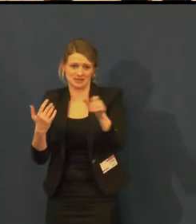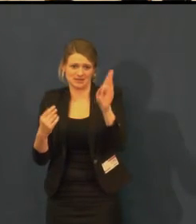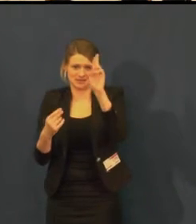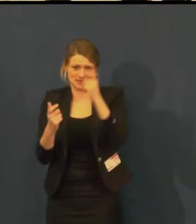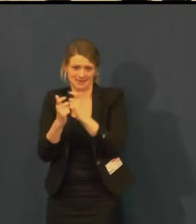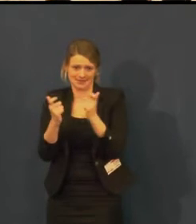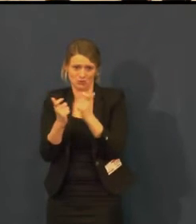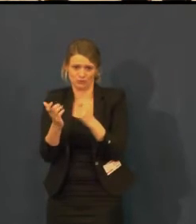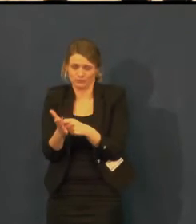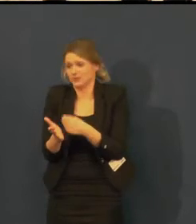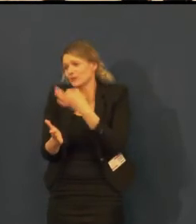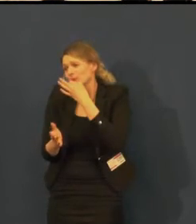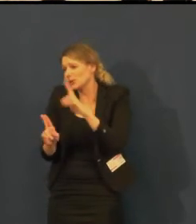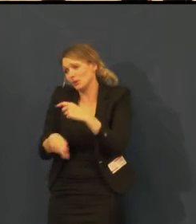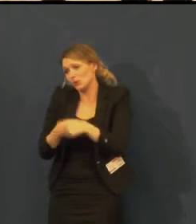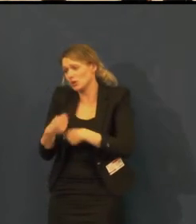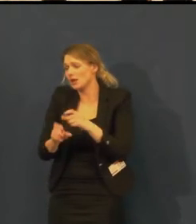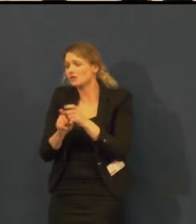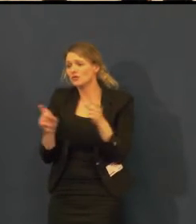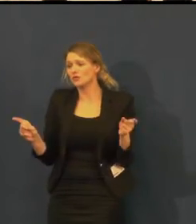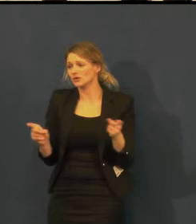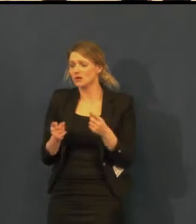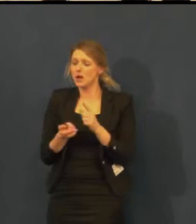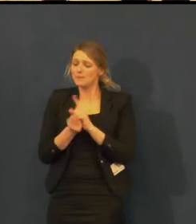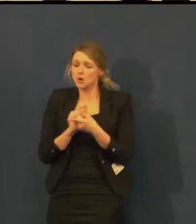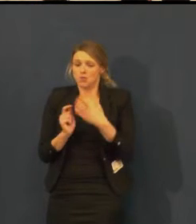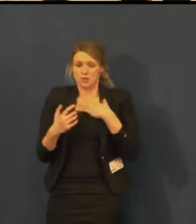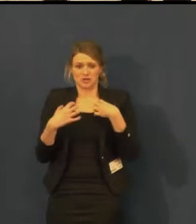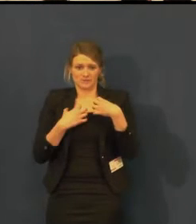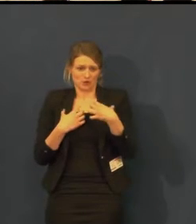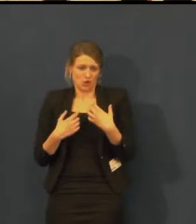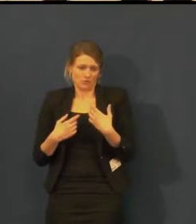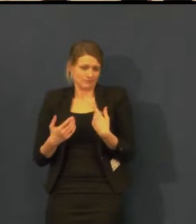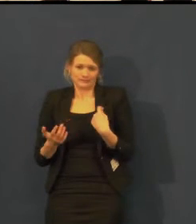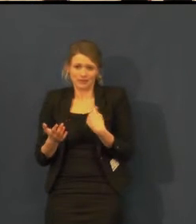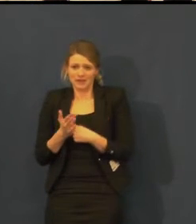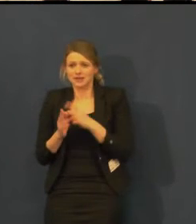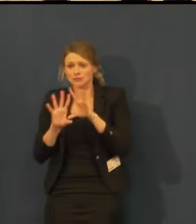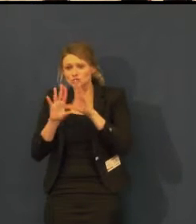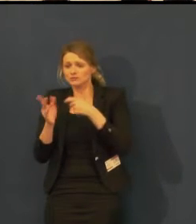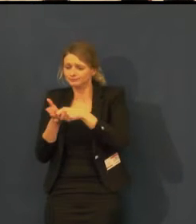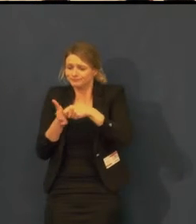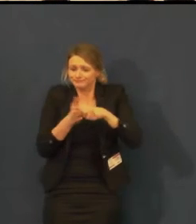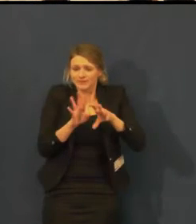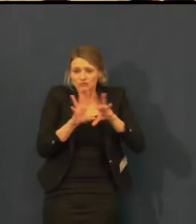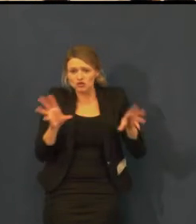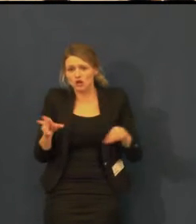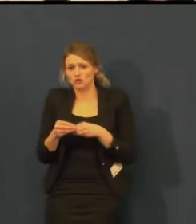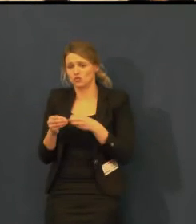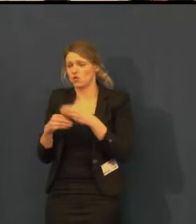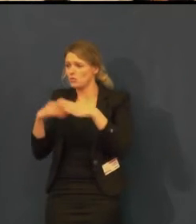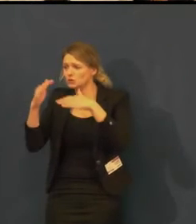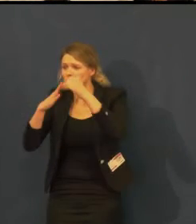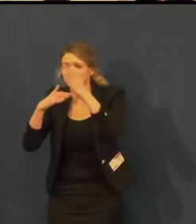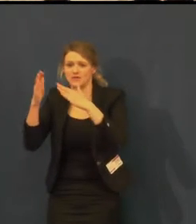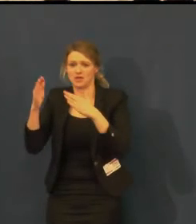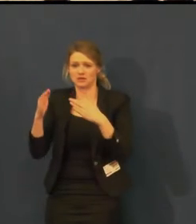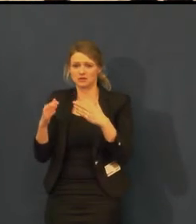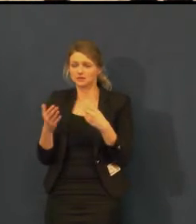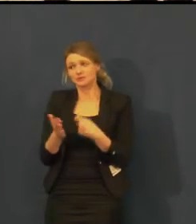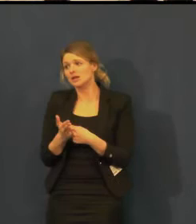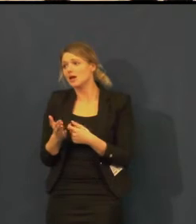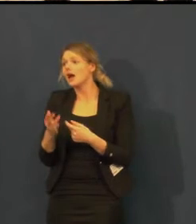ale pokud vznikne větší zájem a diváků bude dostatek,